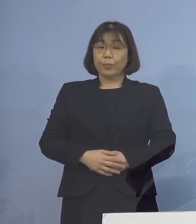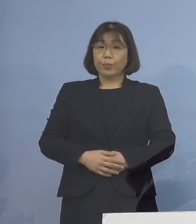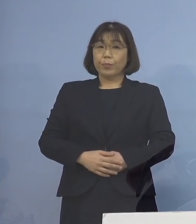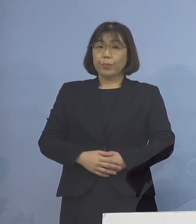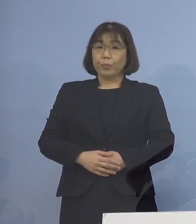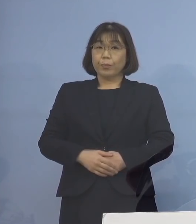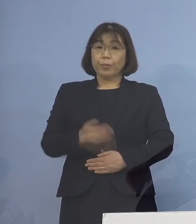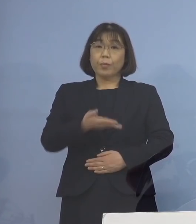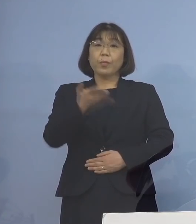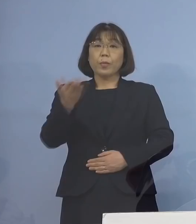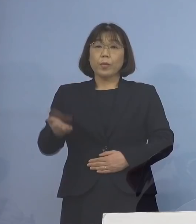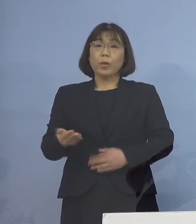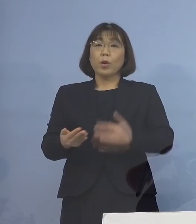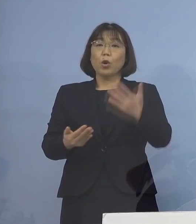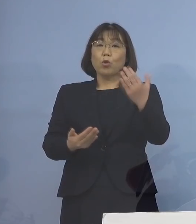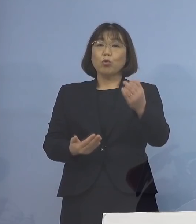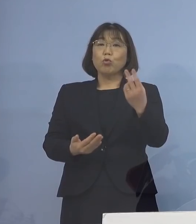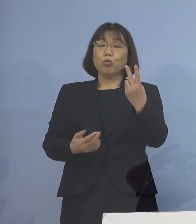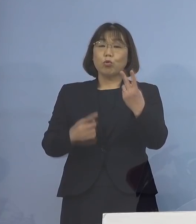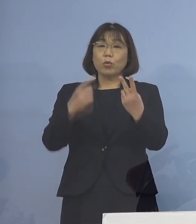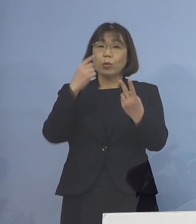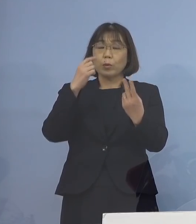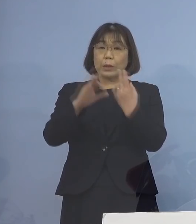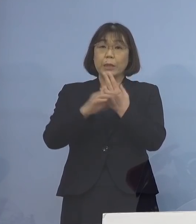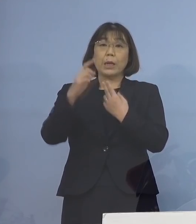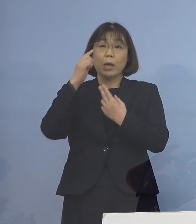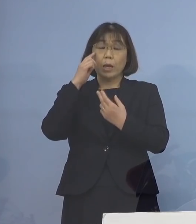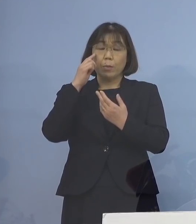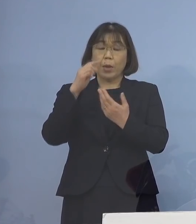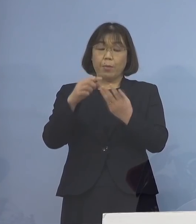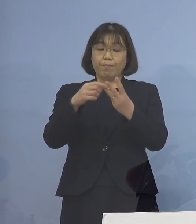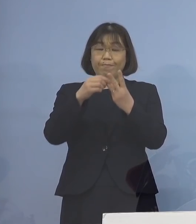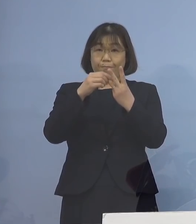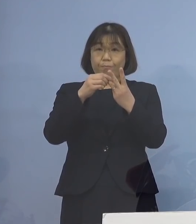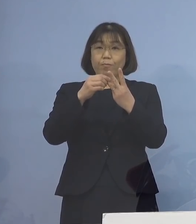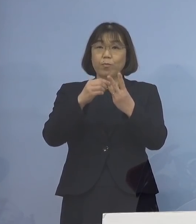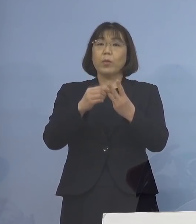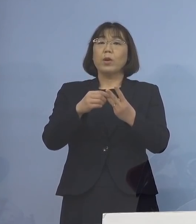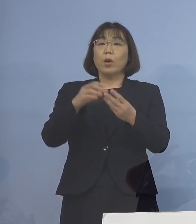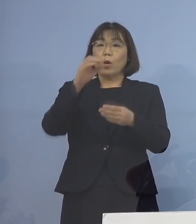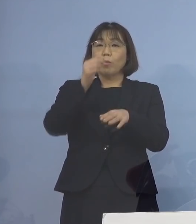次に、92例目クラスターについて 積極的疫学調査の結果